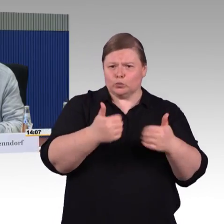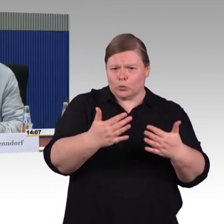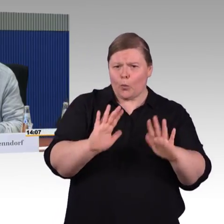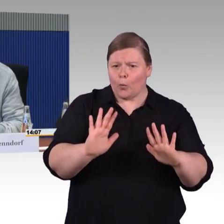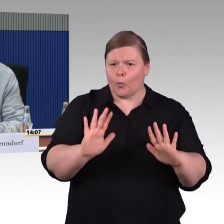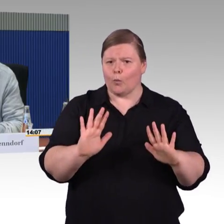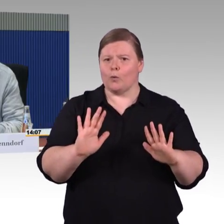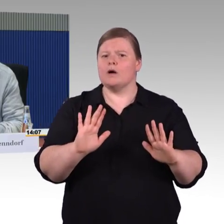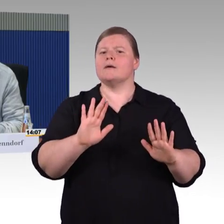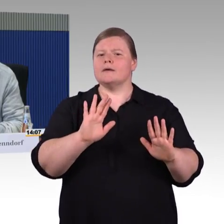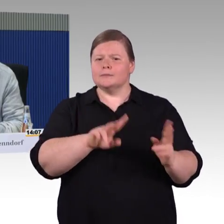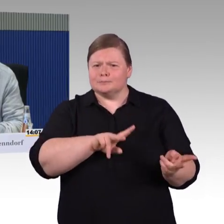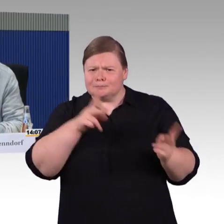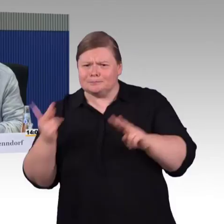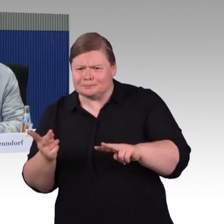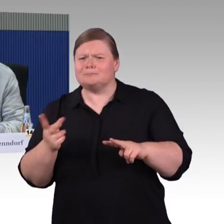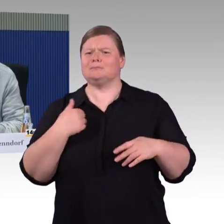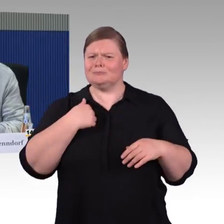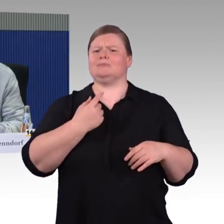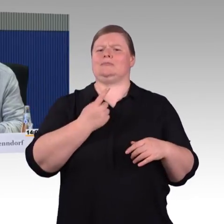weil meine Frau an den Rollstuhl gebunden ist inzwischen.